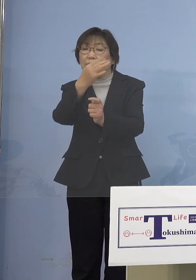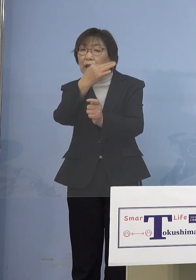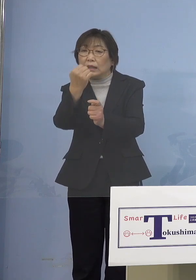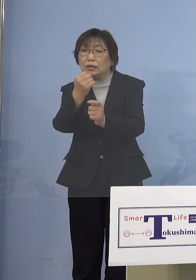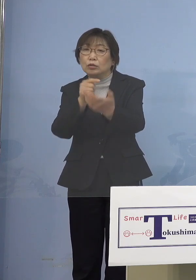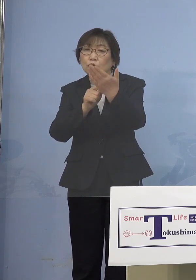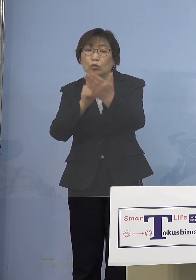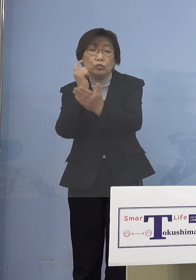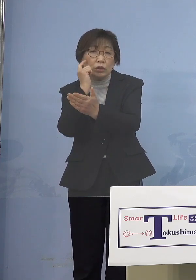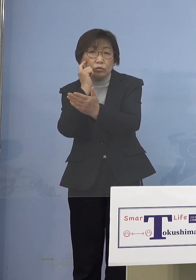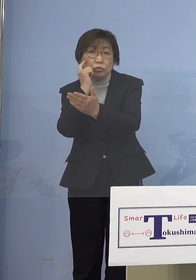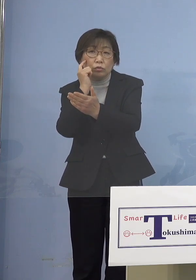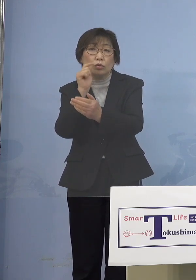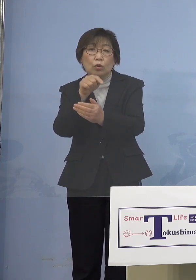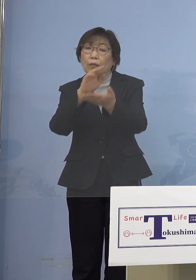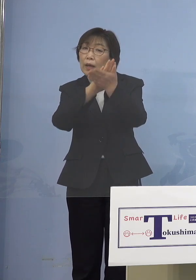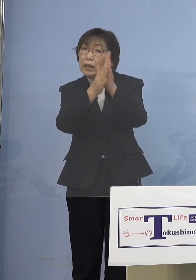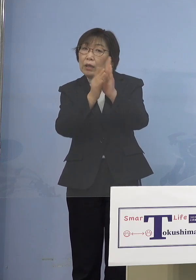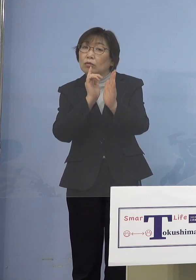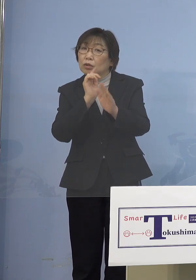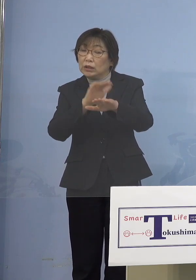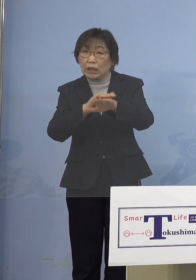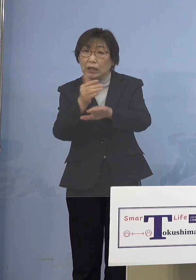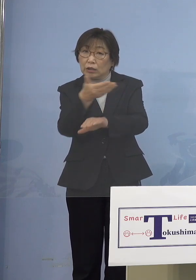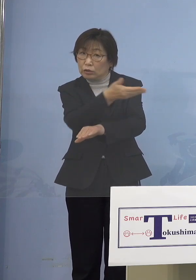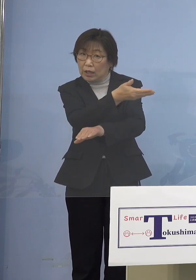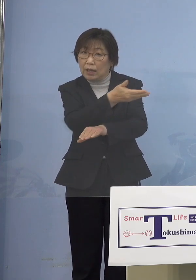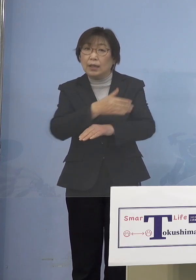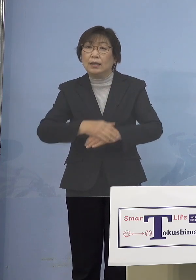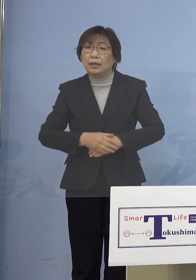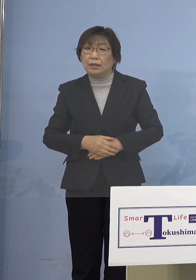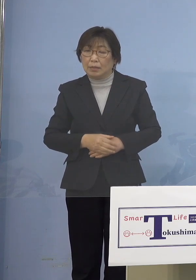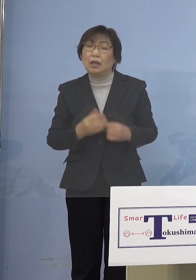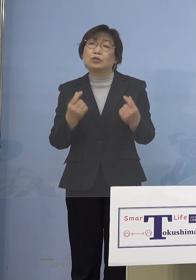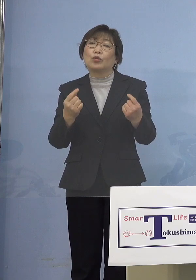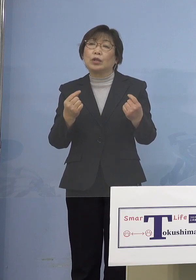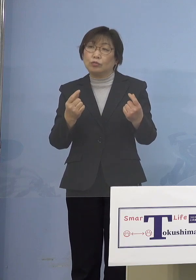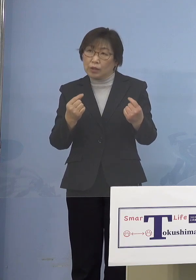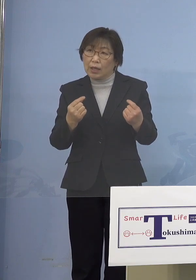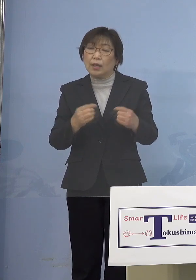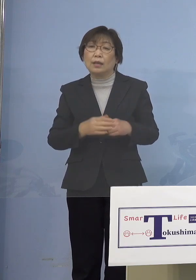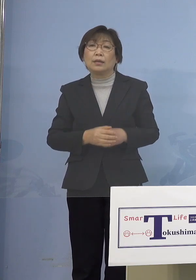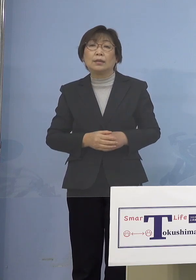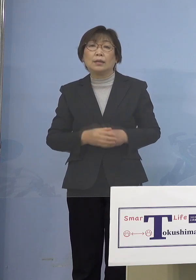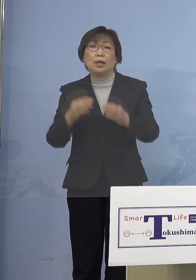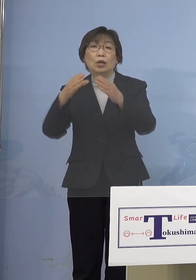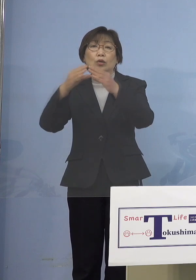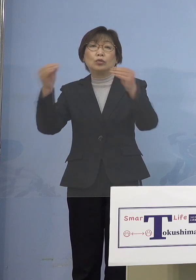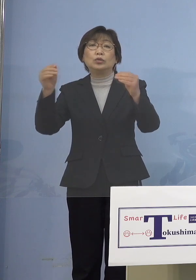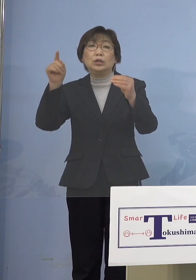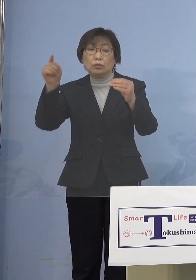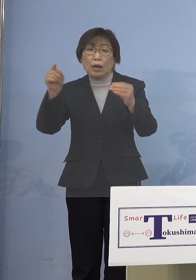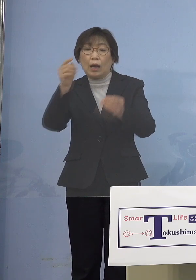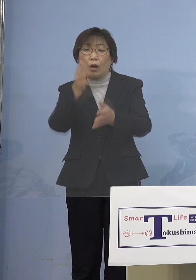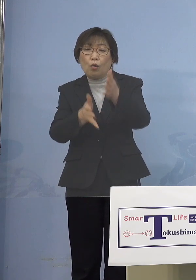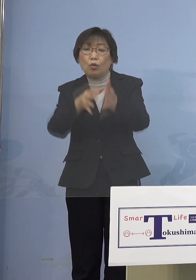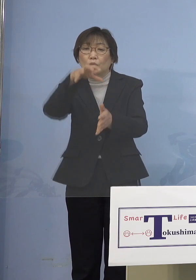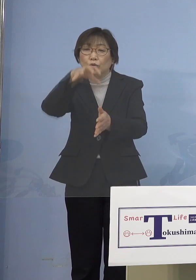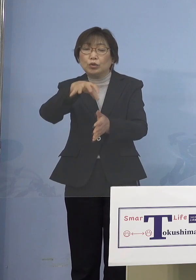県の造語ですか （知事） そうですね 普通はよく国は 保育所等と呼んでいますね